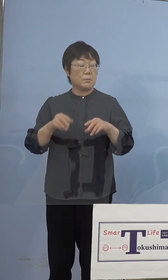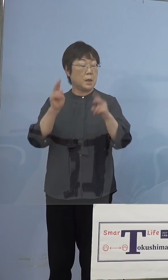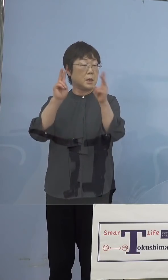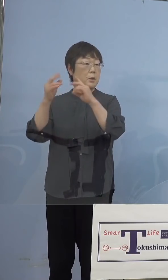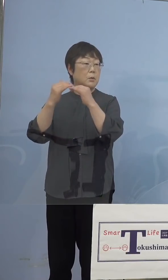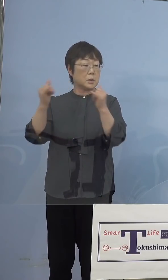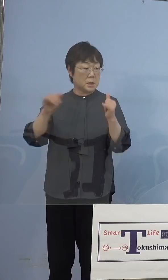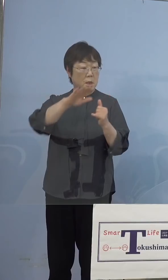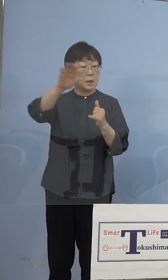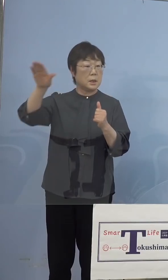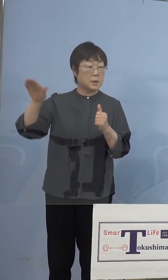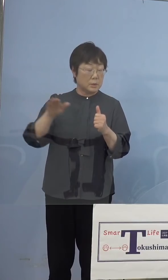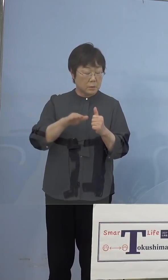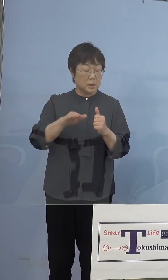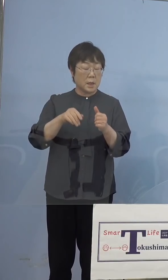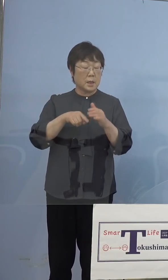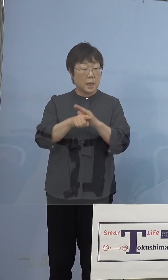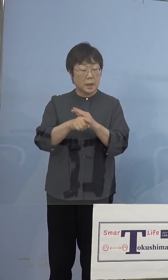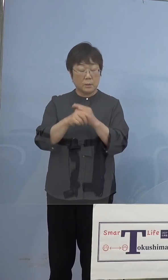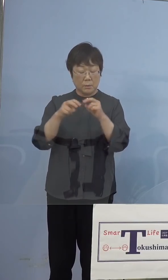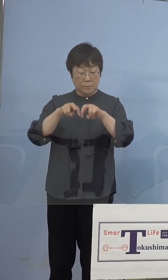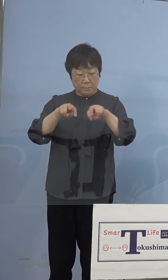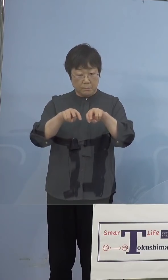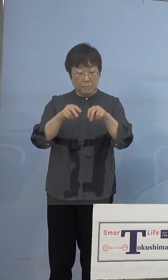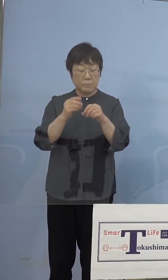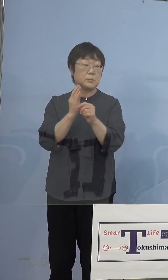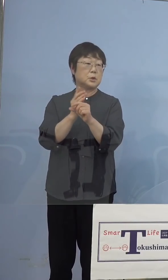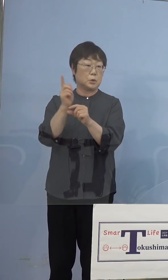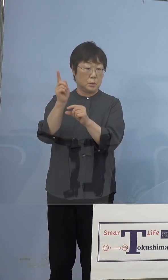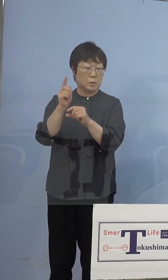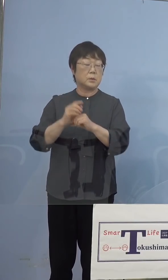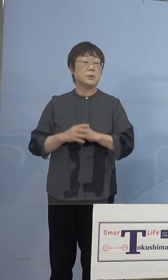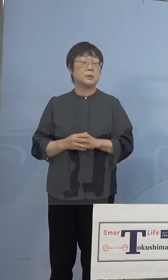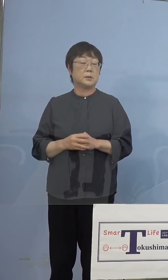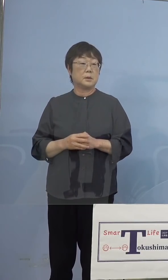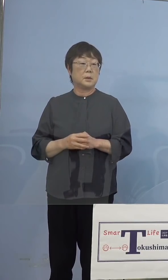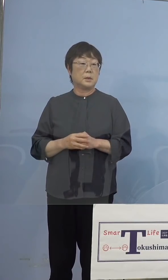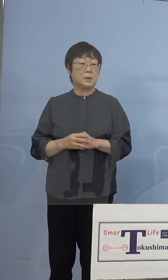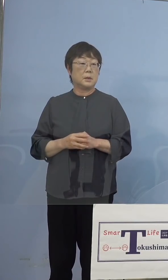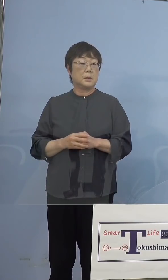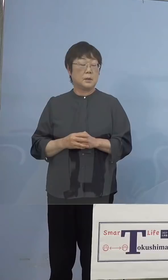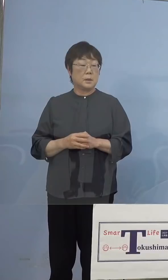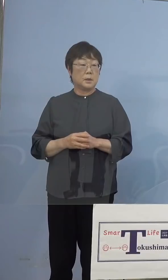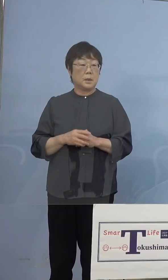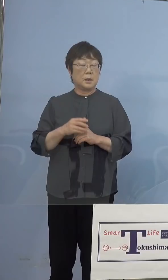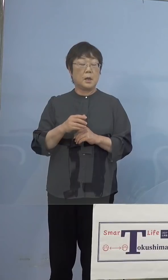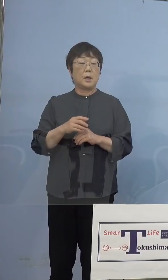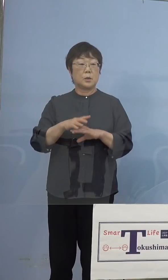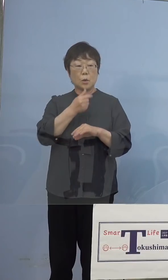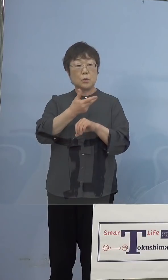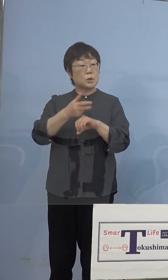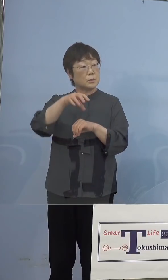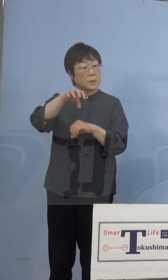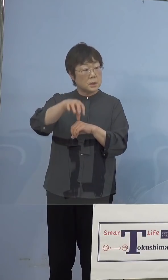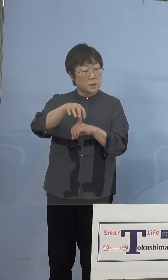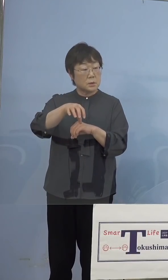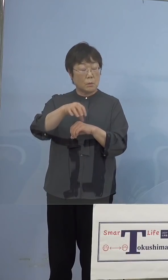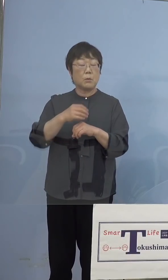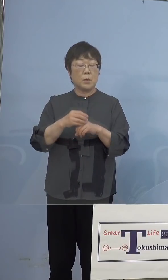原因究明中ということになっています これはまず徳島市の単独調達のところで